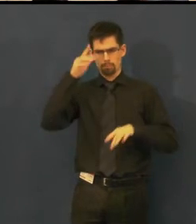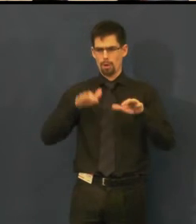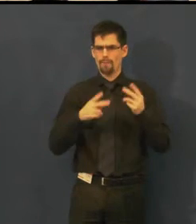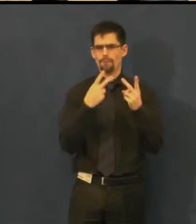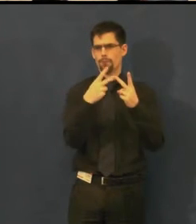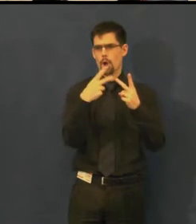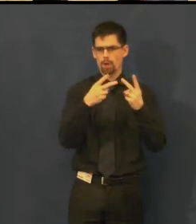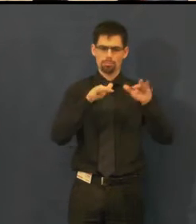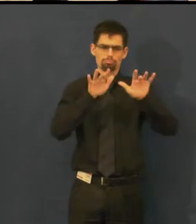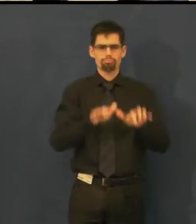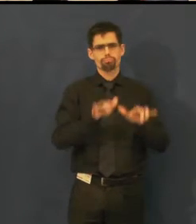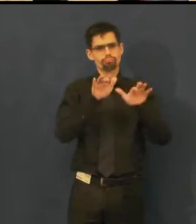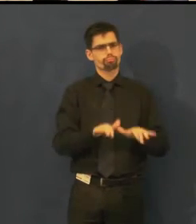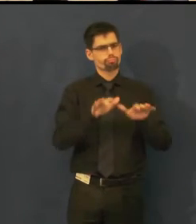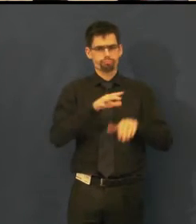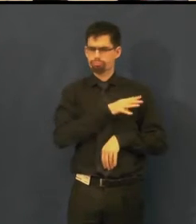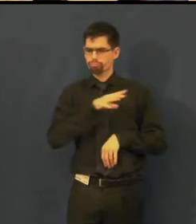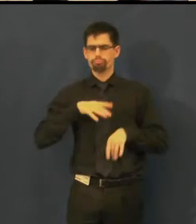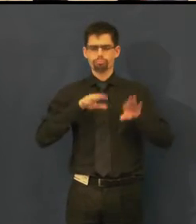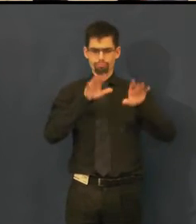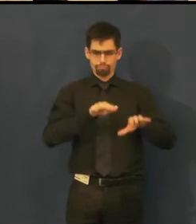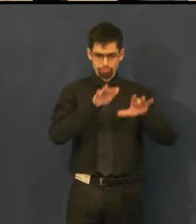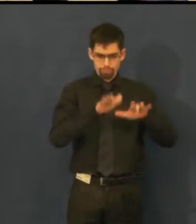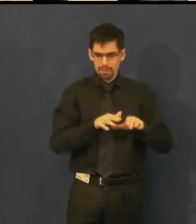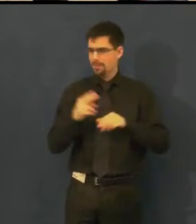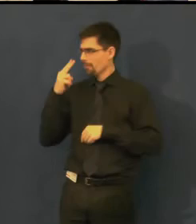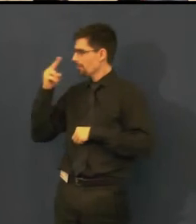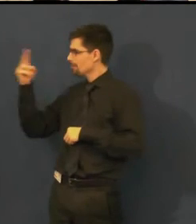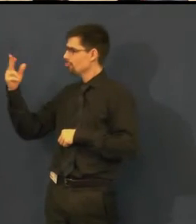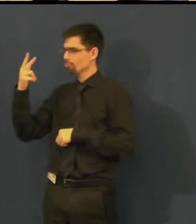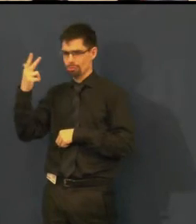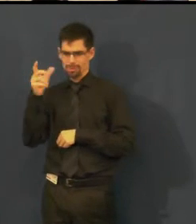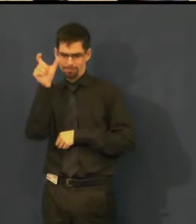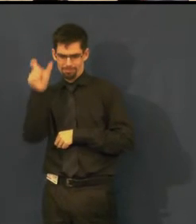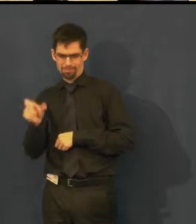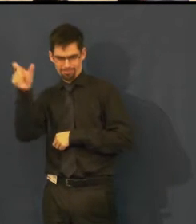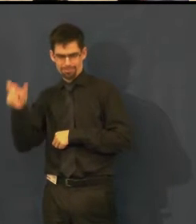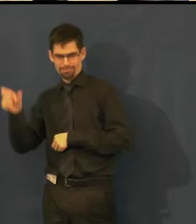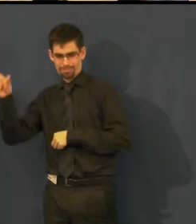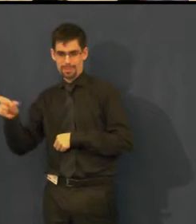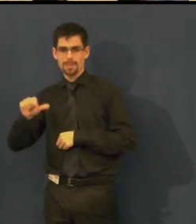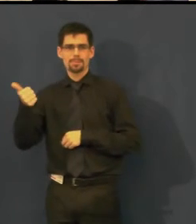na obrázku vidíte vlastně tři políčka, sloupečky, v jednom jsou anglické titulky,